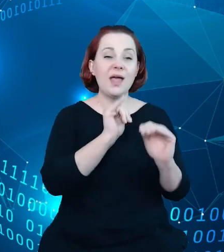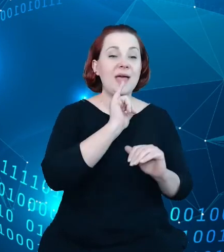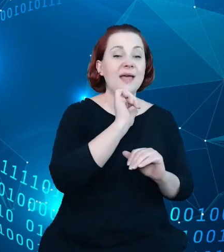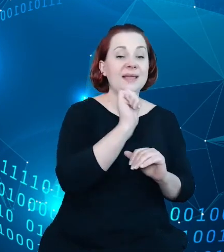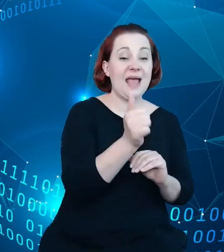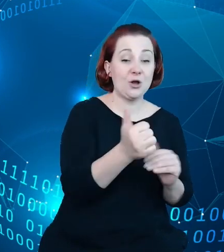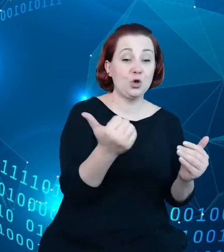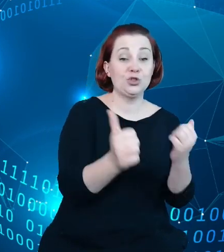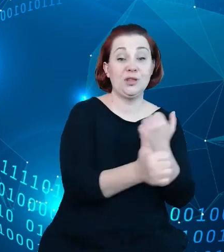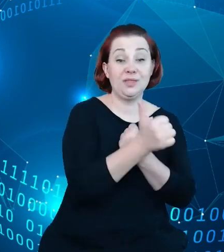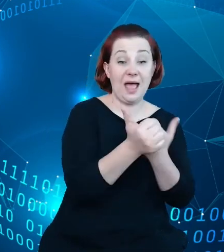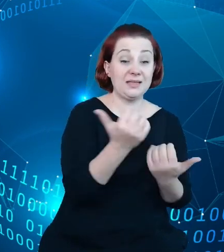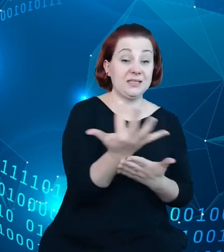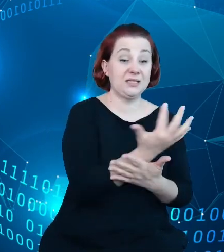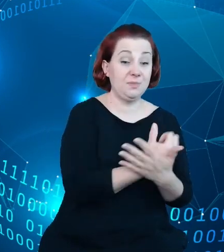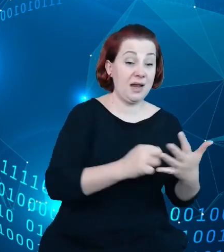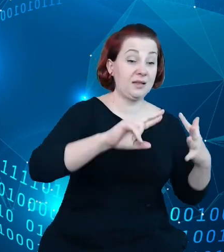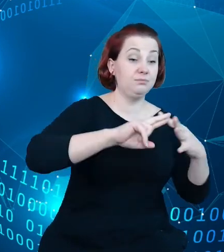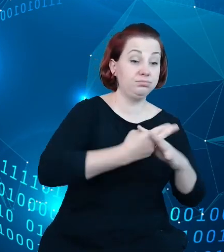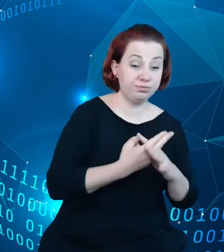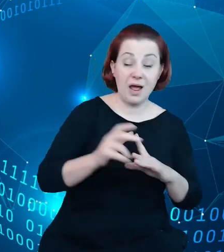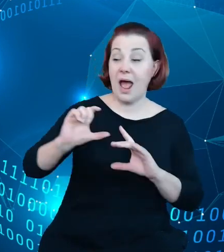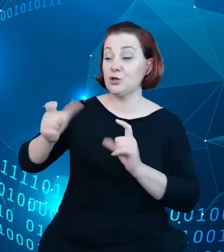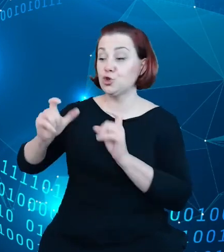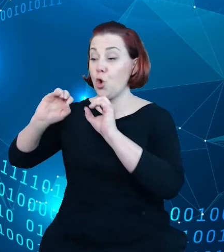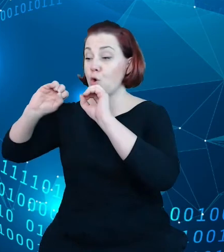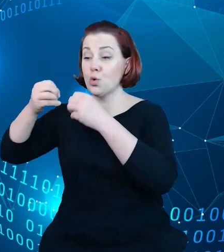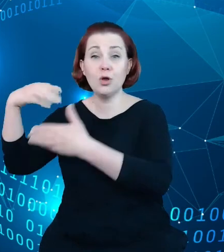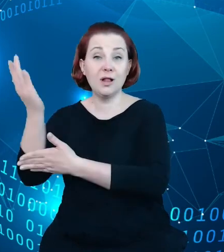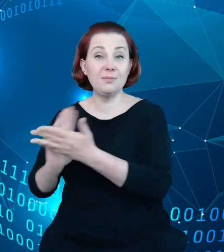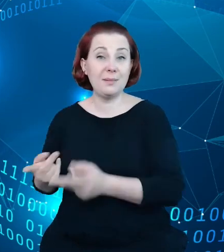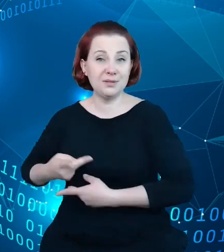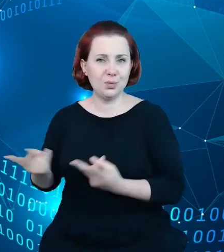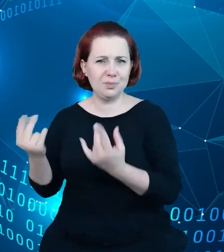na przykład udostępnianymi przez Google Maps. I te rozbieżności były dosyć